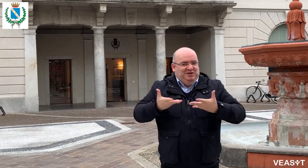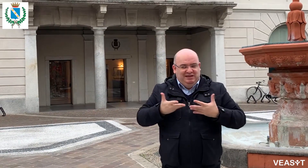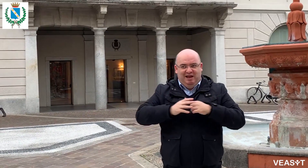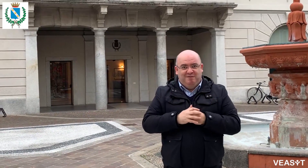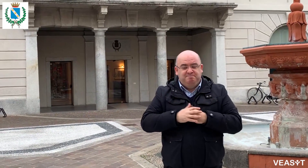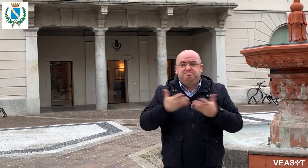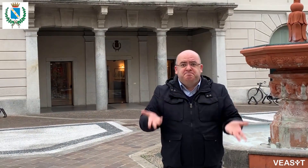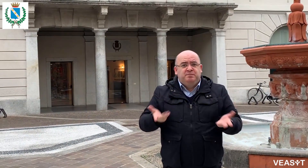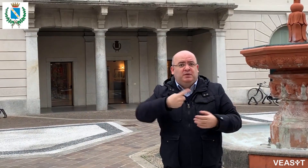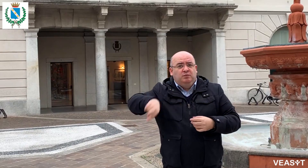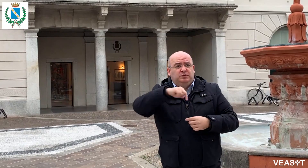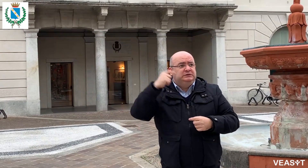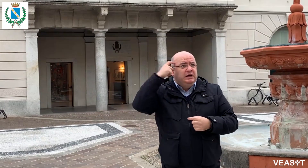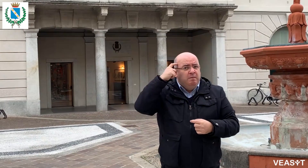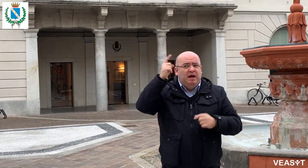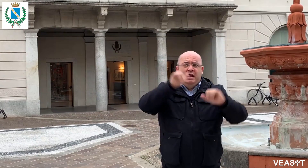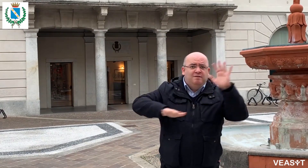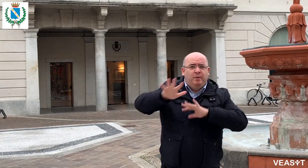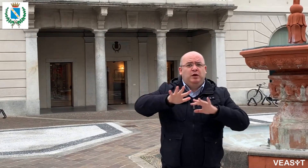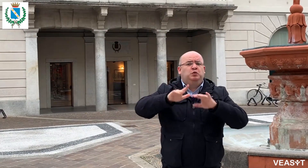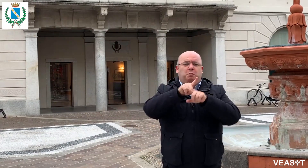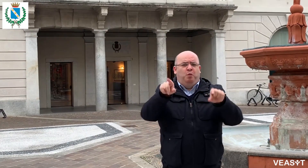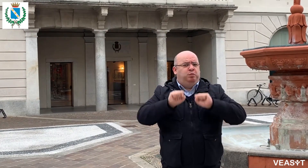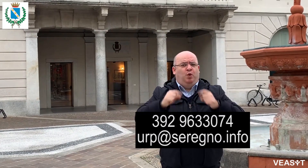il nostro diritto all'accessibilità viene rispettato. Se volete maggiori informazioni contattate: